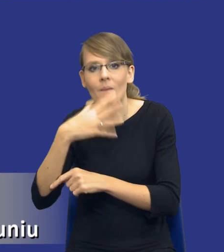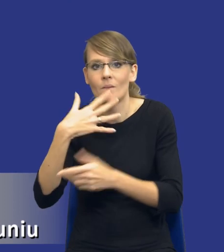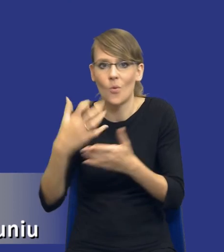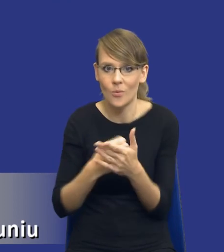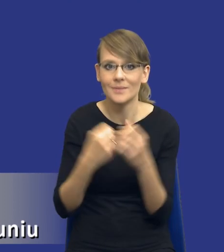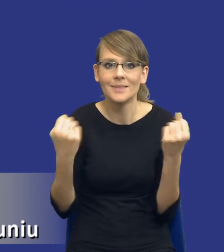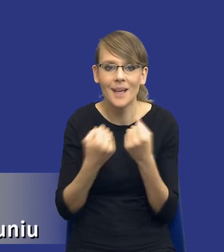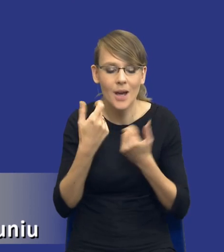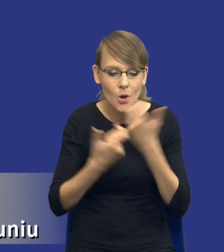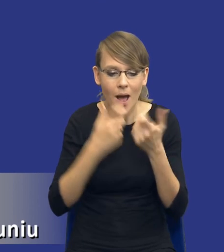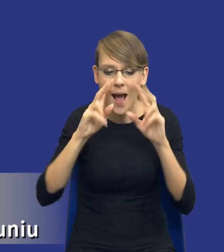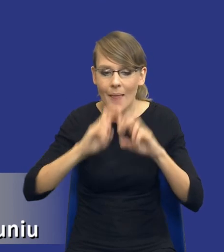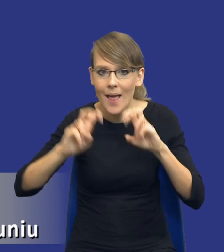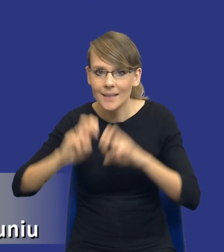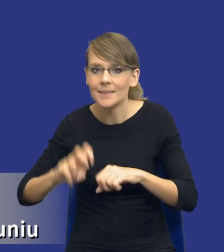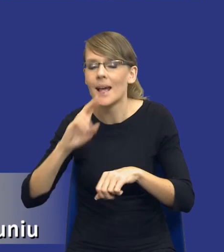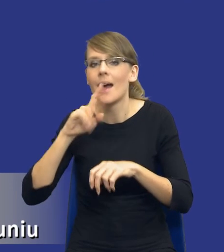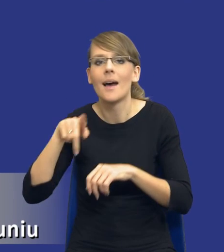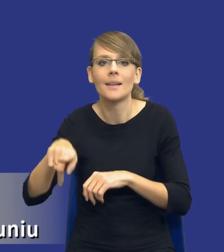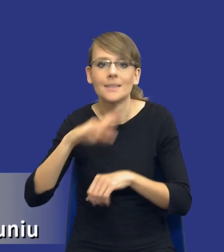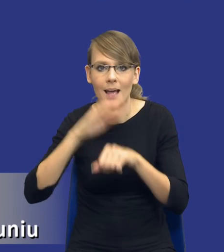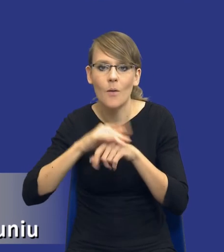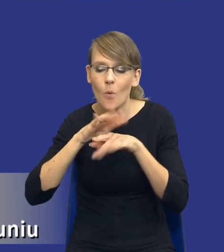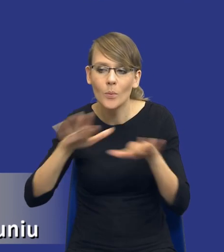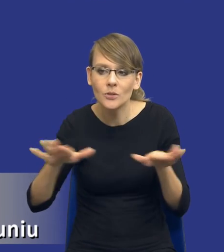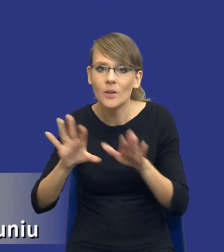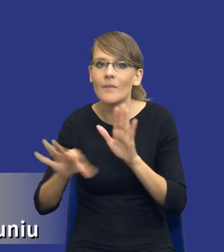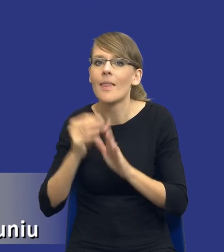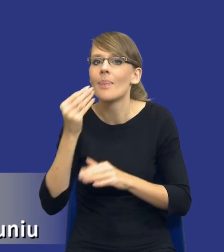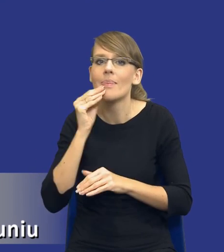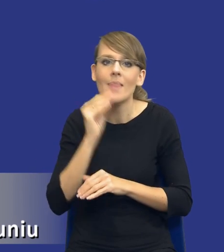zamówienia publicznego, żeby wybrać optymalny instrument, który pozwoli nam